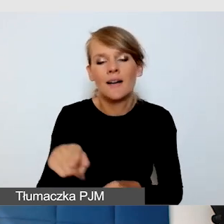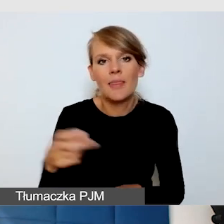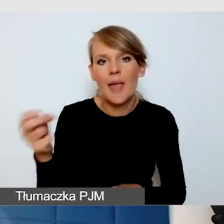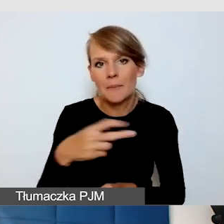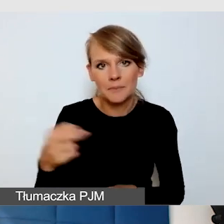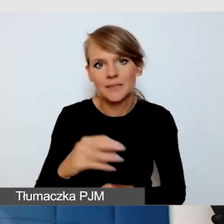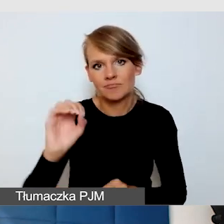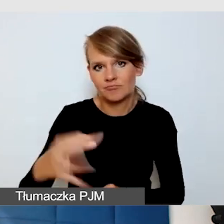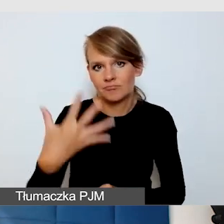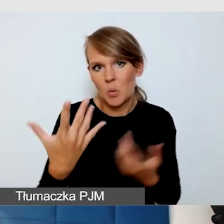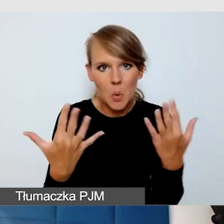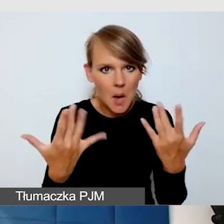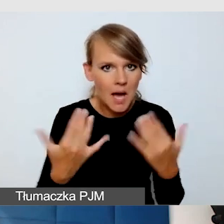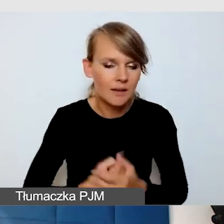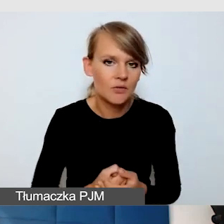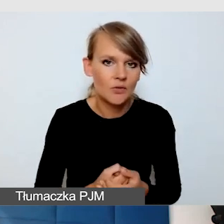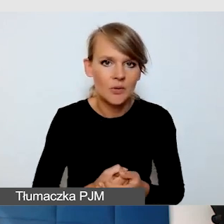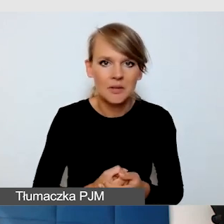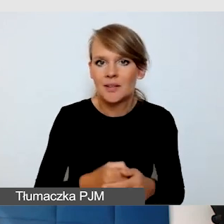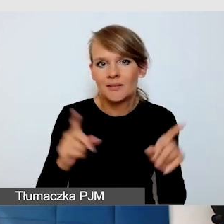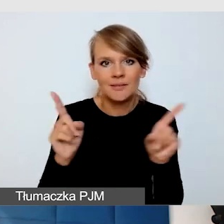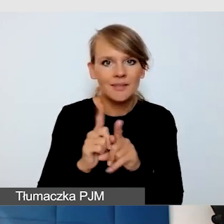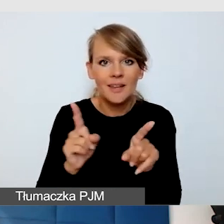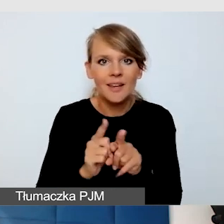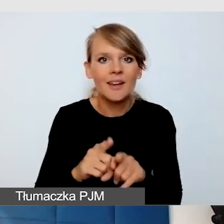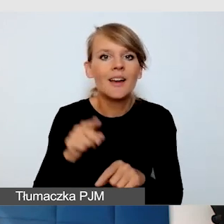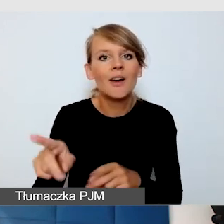jak widzimy bardzo łatwo włączyć tłumaczenie na język migowy.